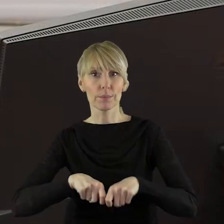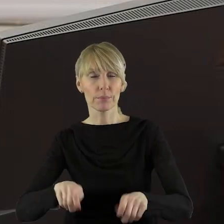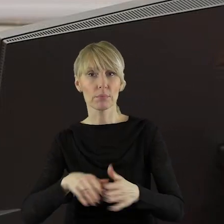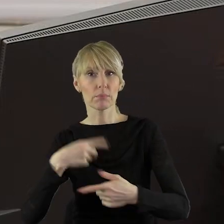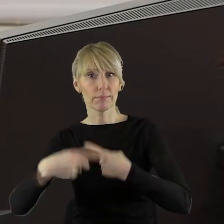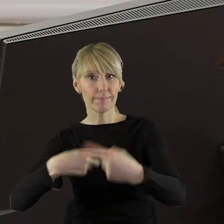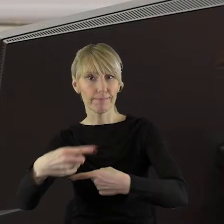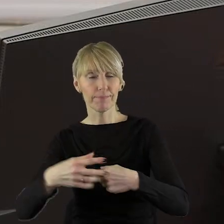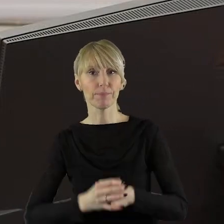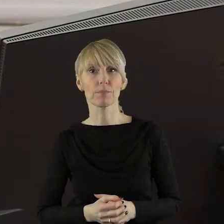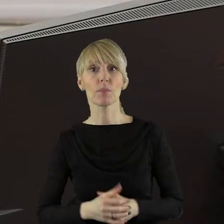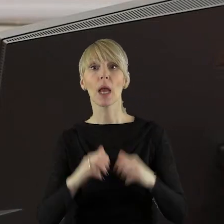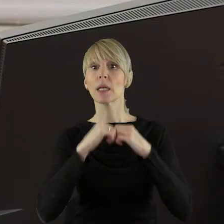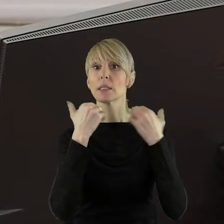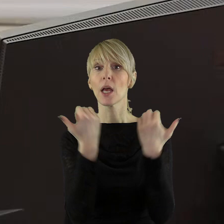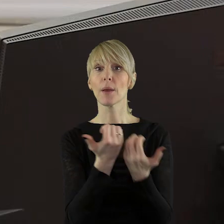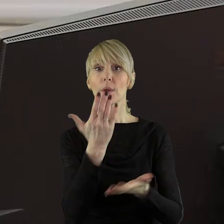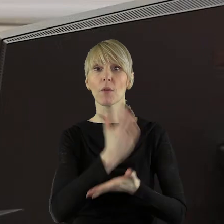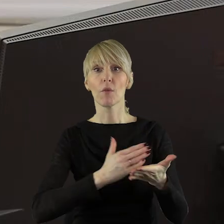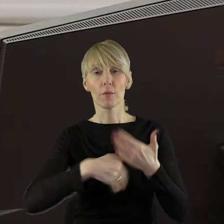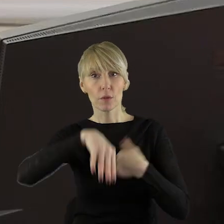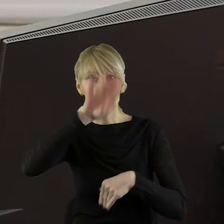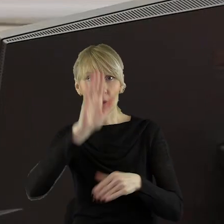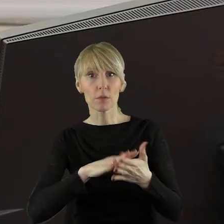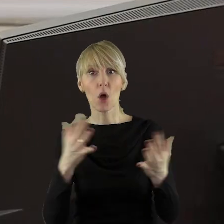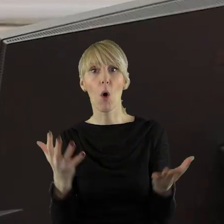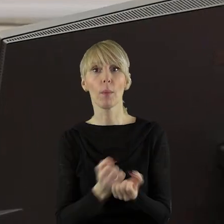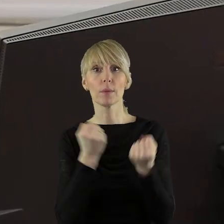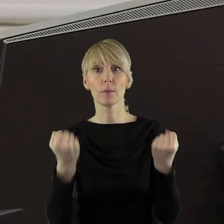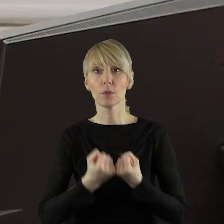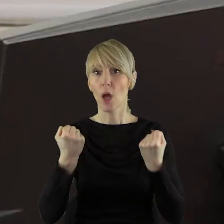i produkcji rolnej. Sejmik Województwa Łódzkiego apeluje o podejmowanie